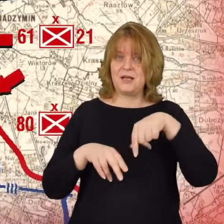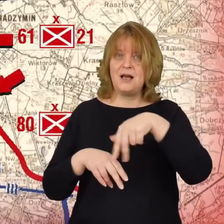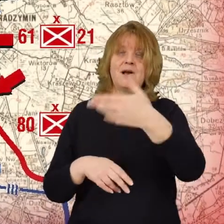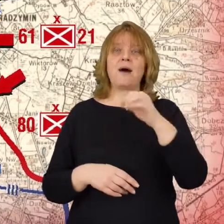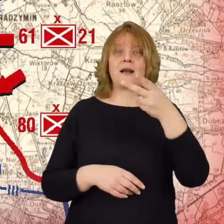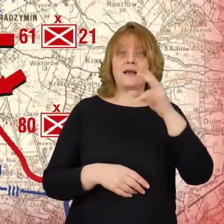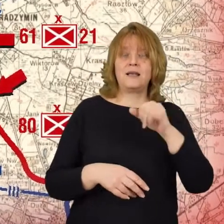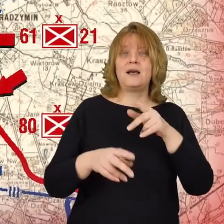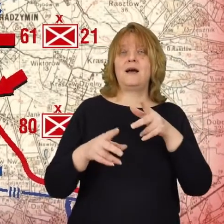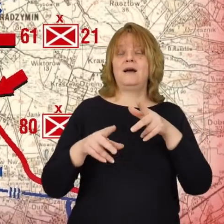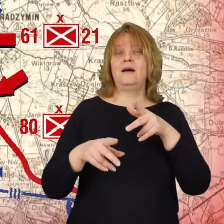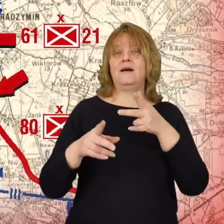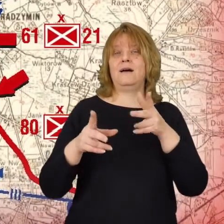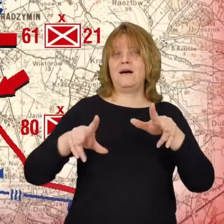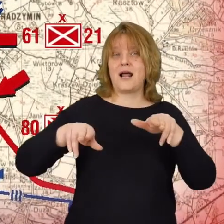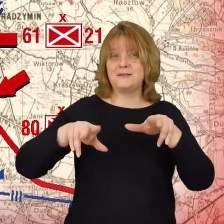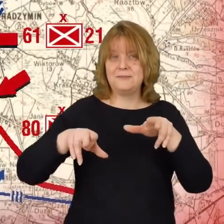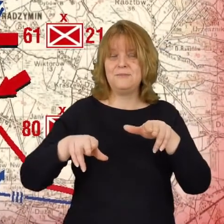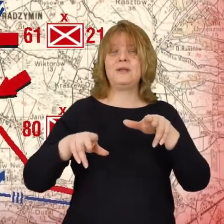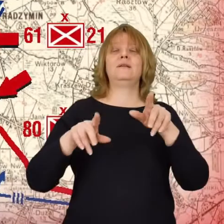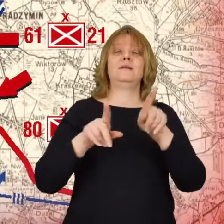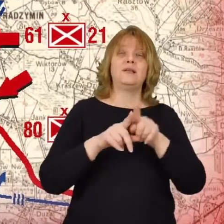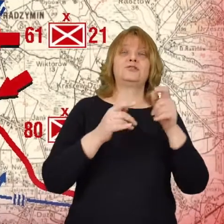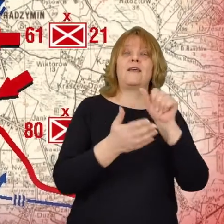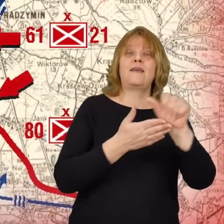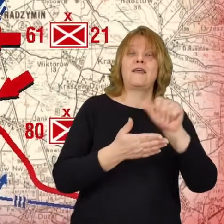Marki, Radzymin oraz pododdziały 11 dywizji piechoty